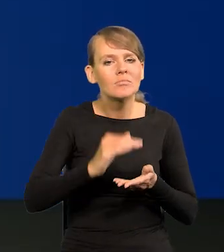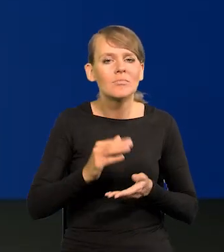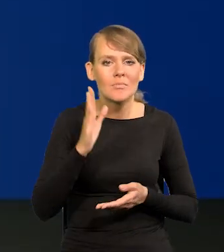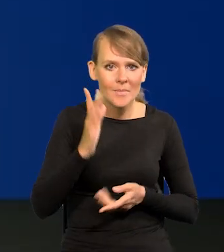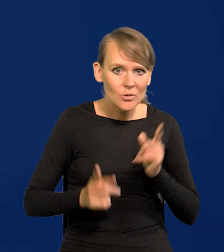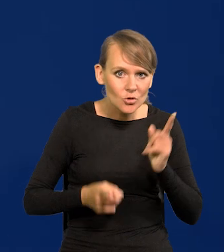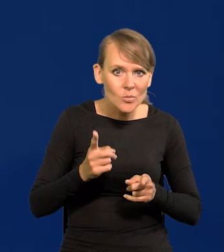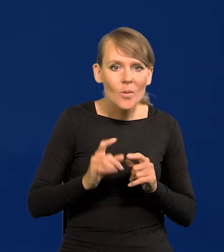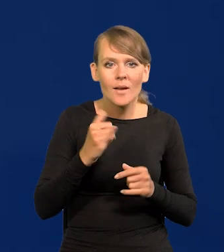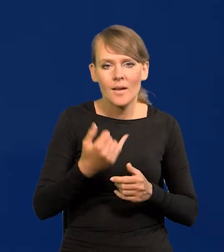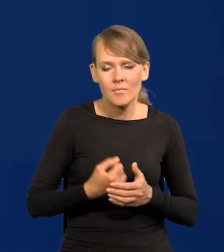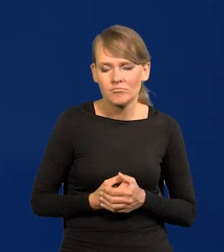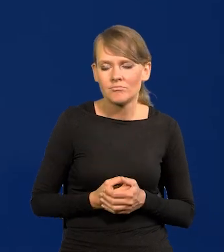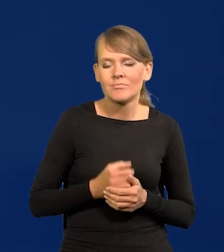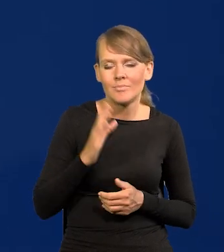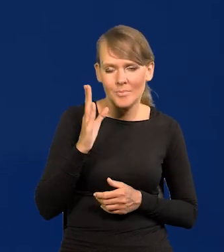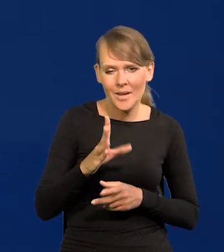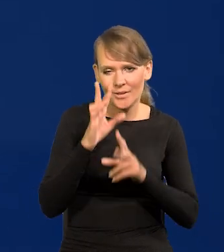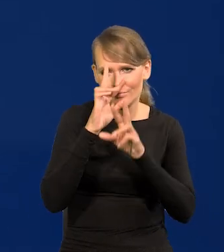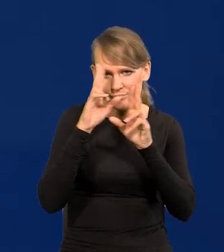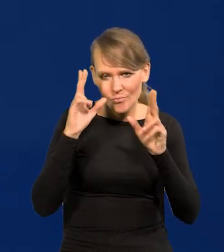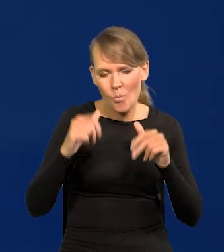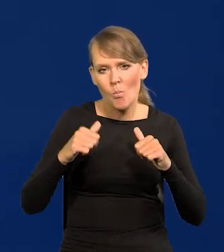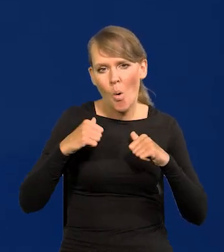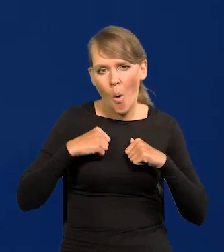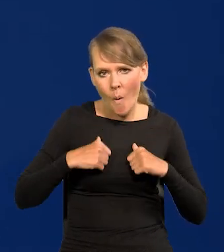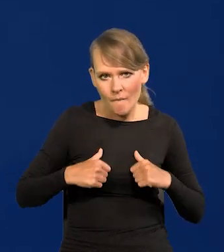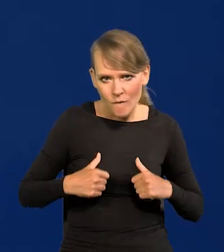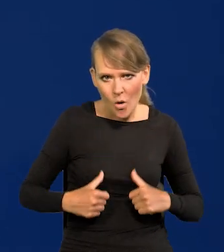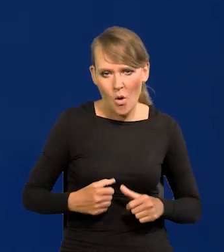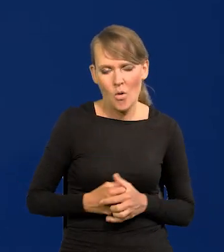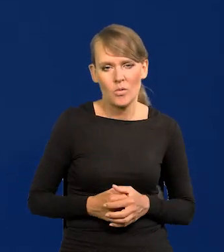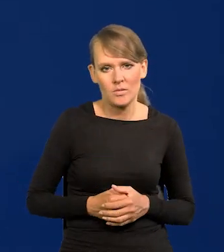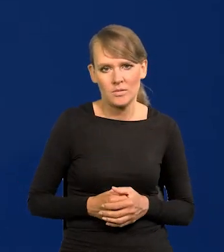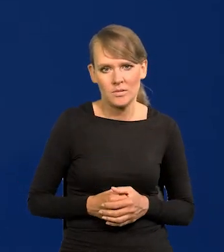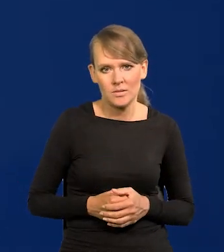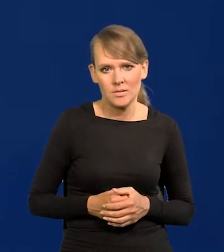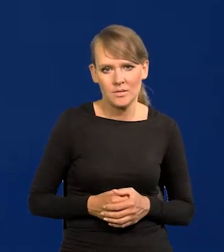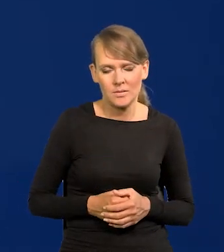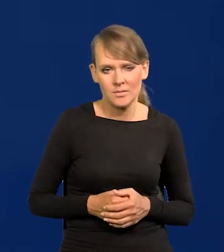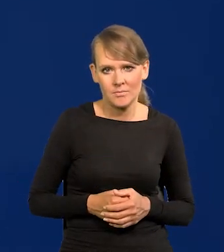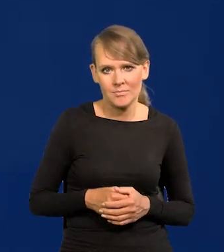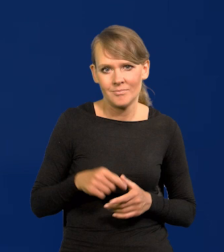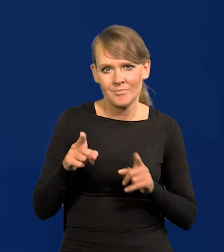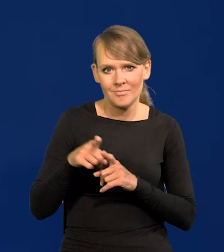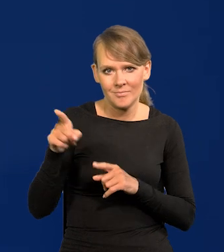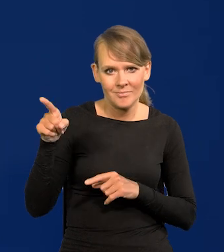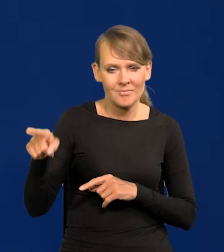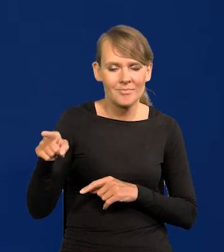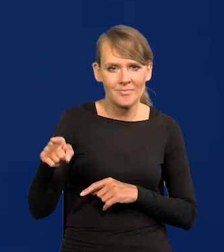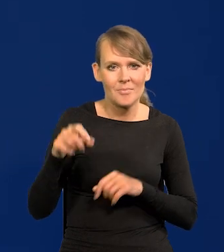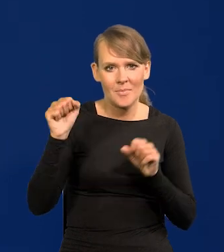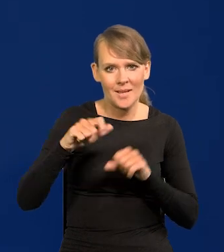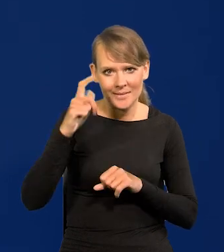Z rozwagą, powoli, rozważnie. Tak jak Pani Lagarde mówi, rozglądając się na boki.